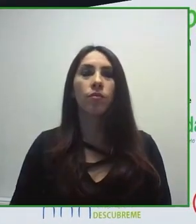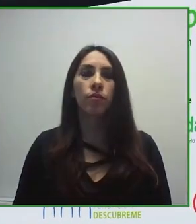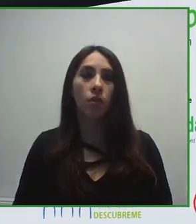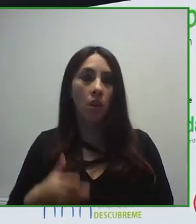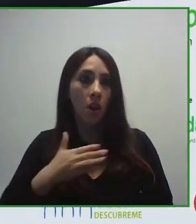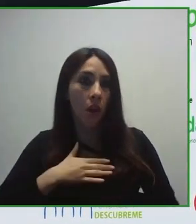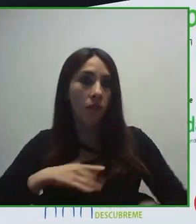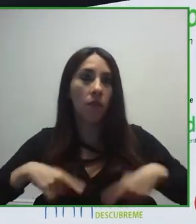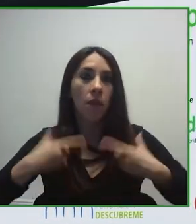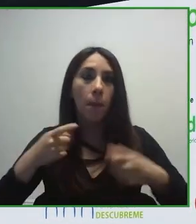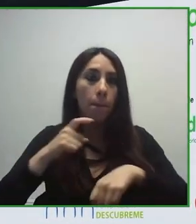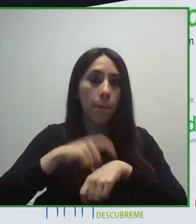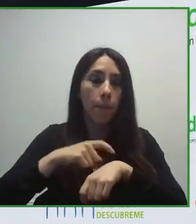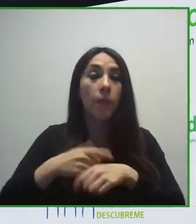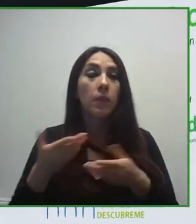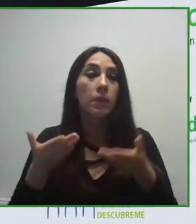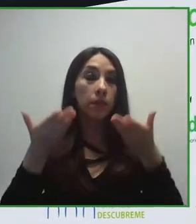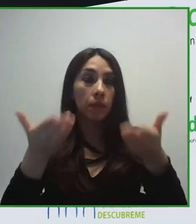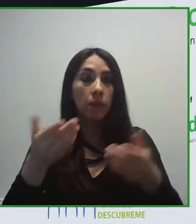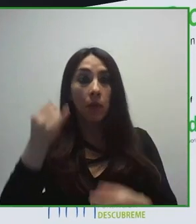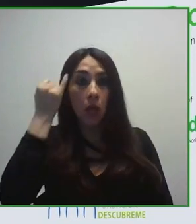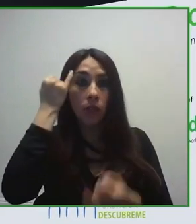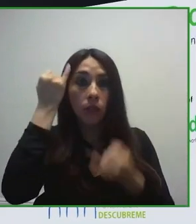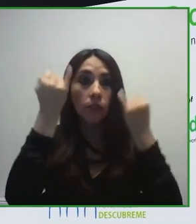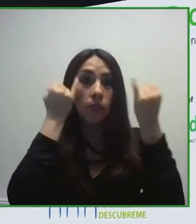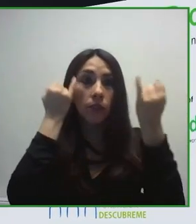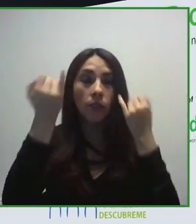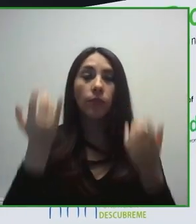cómo mejorar la calidad de vida de las personas con discapacidad a través de la